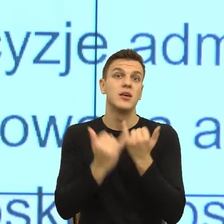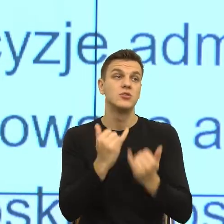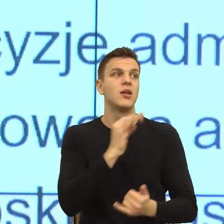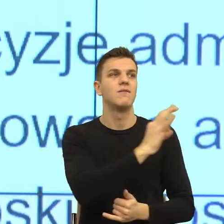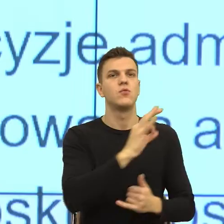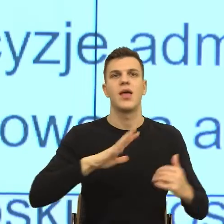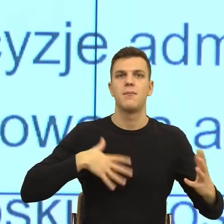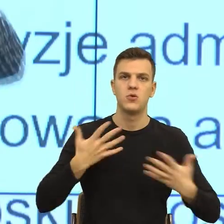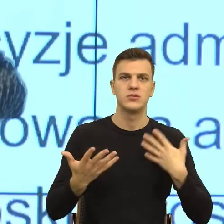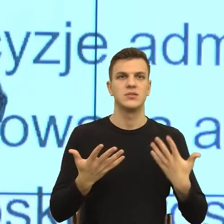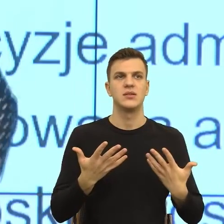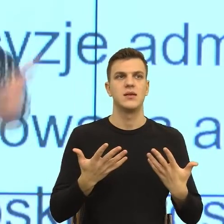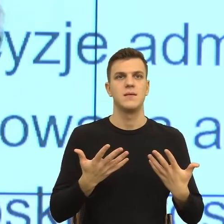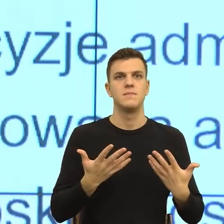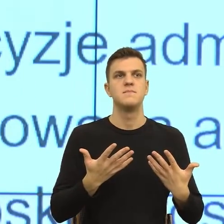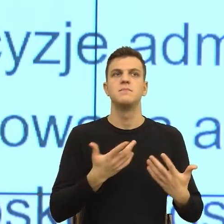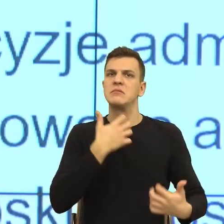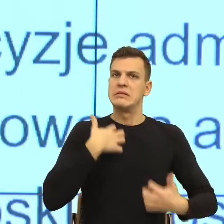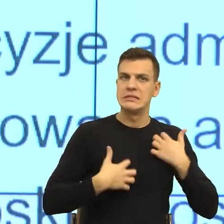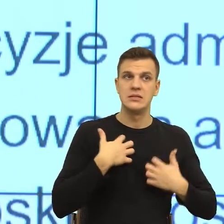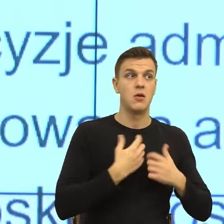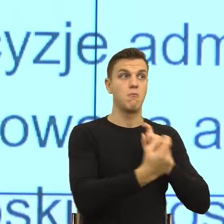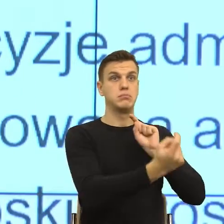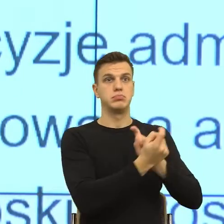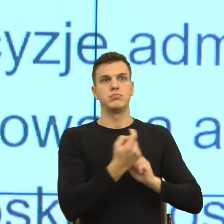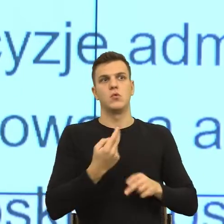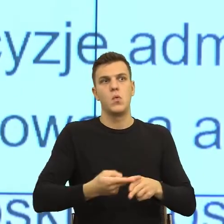w stosunku do naszego urzędu, do nas jako pracowników czy do